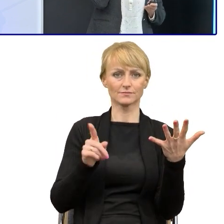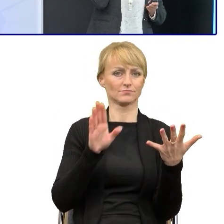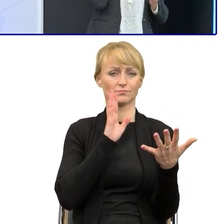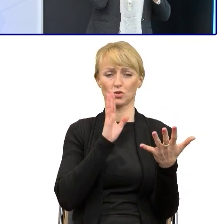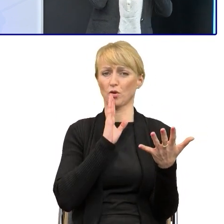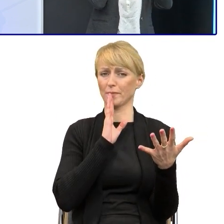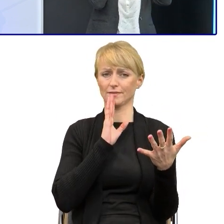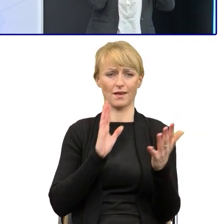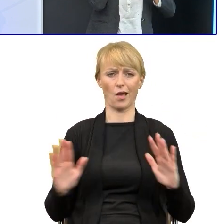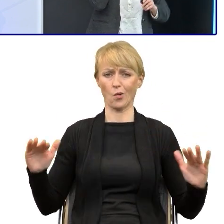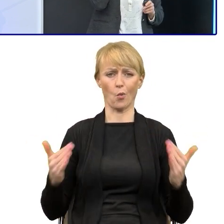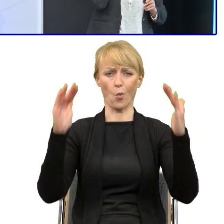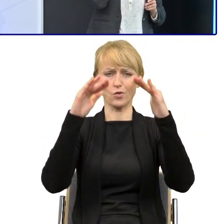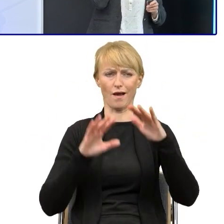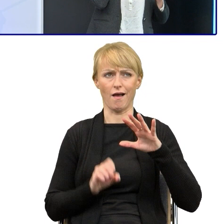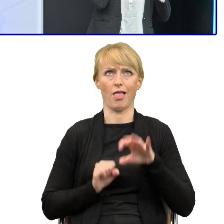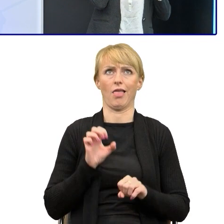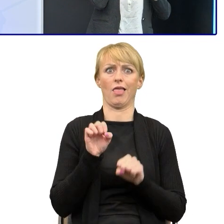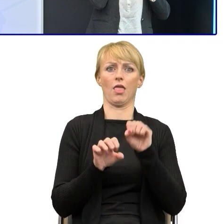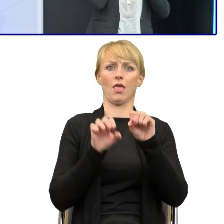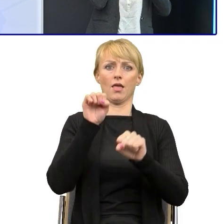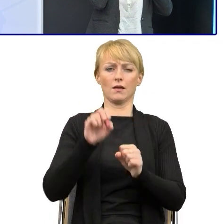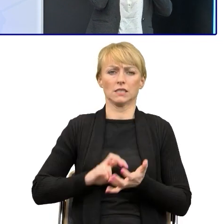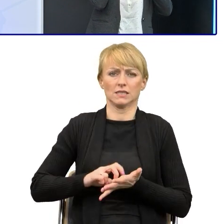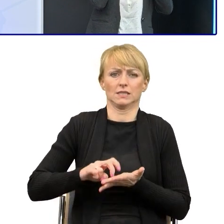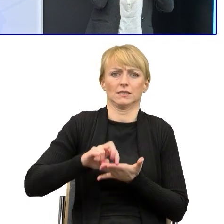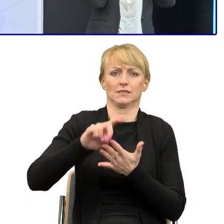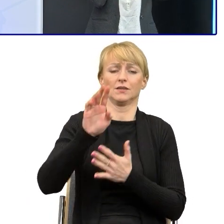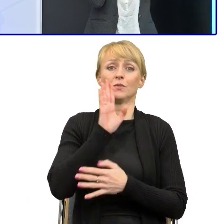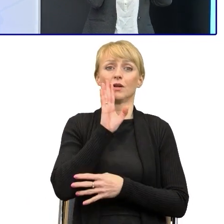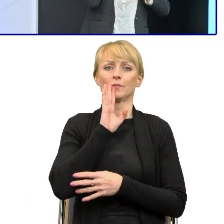Jak piszecie powyższe, to każecie schodzić z tej góry i za każdym razem ta osoba, kiedy ma zerknąć